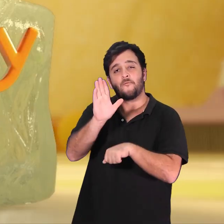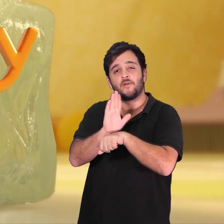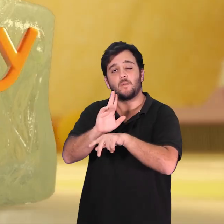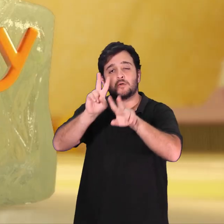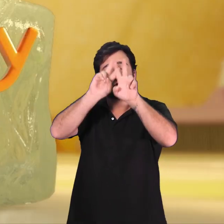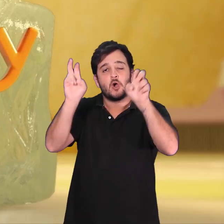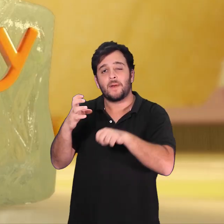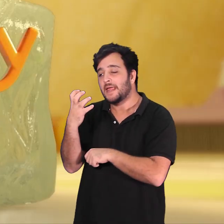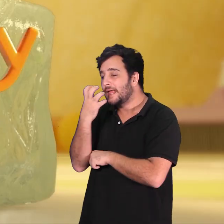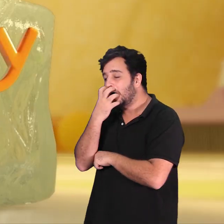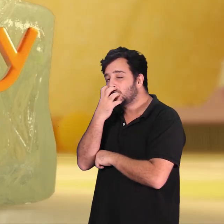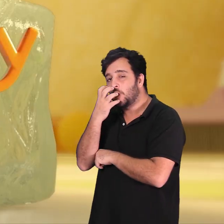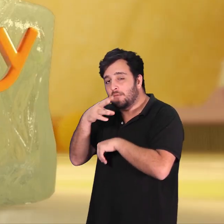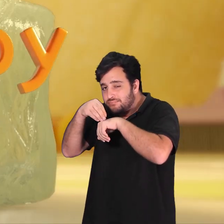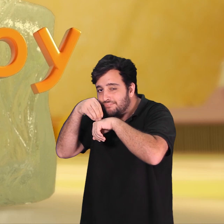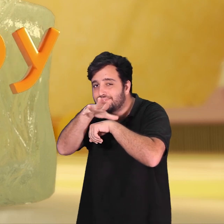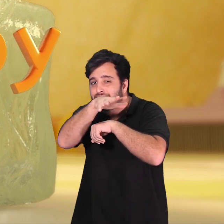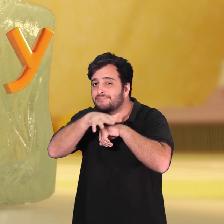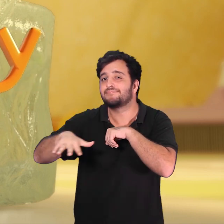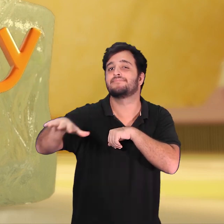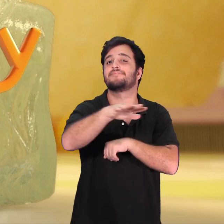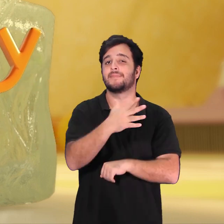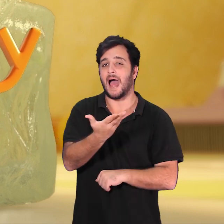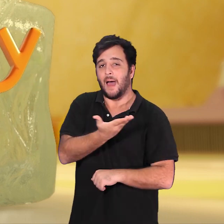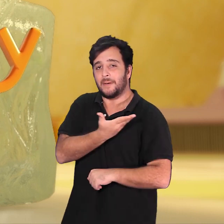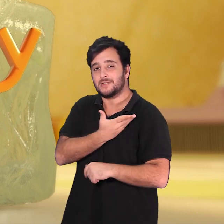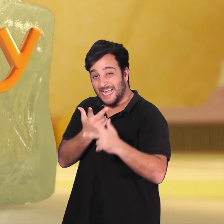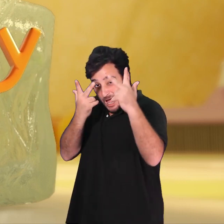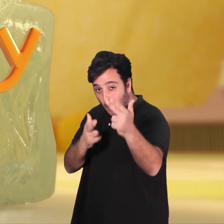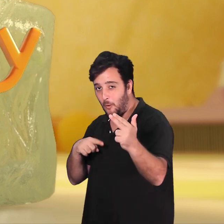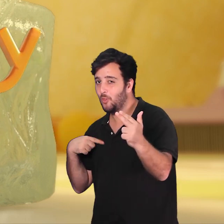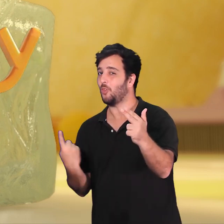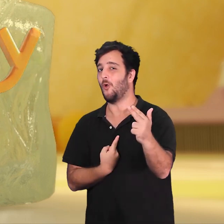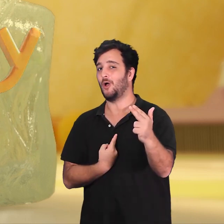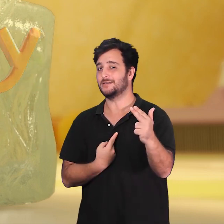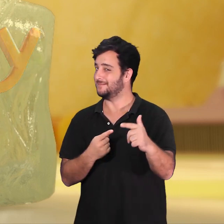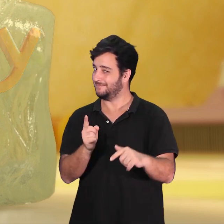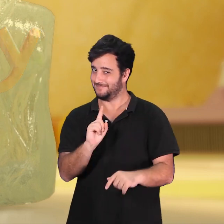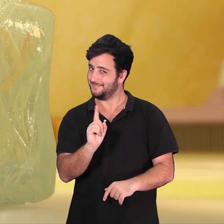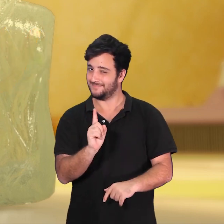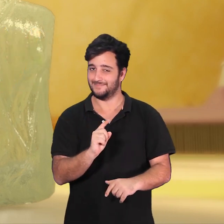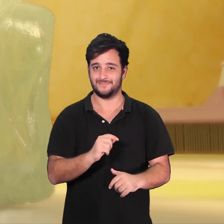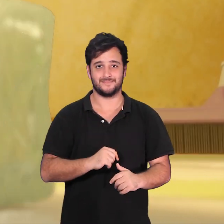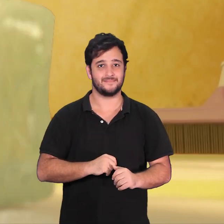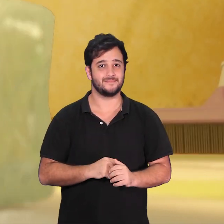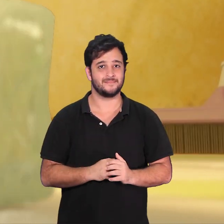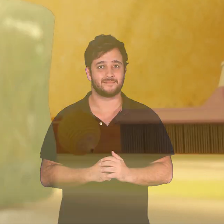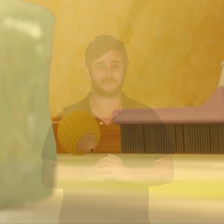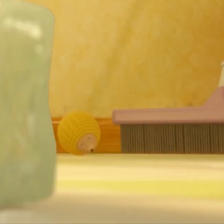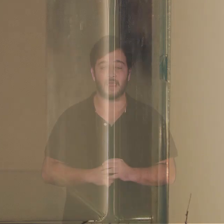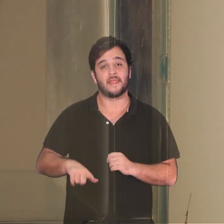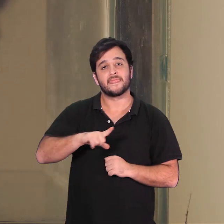Em H2Hobby um cachorrinho sugere que os amigos não precisam ser exatamente iguais a gente.